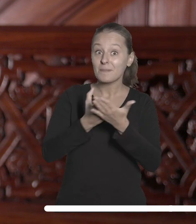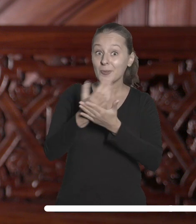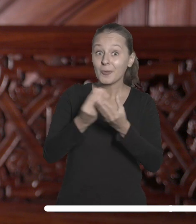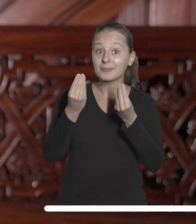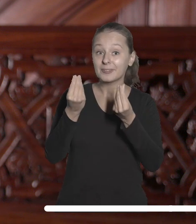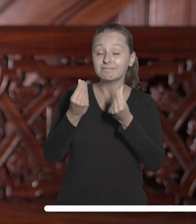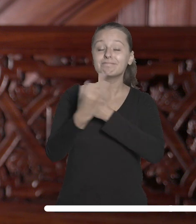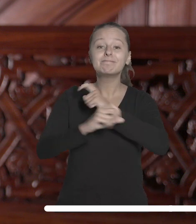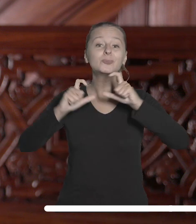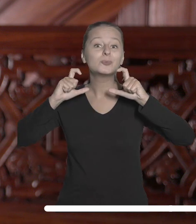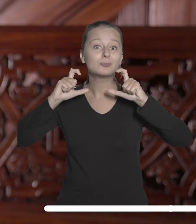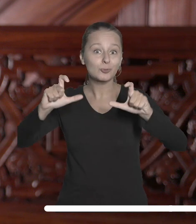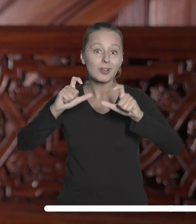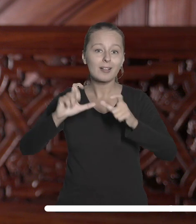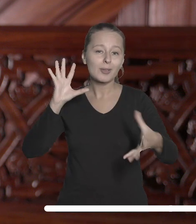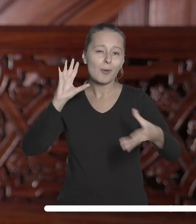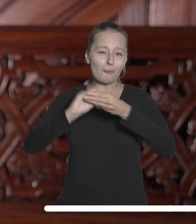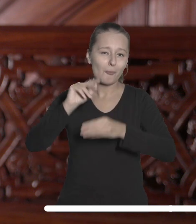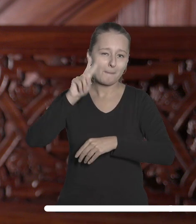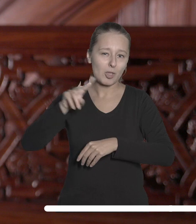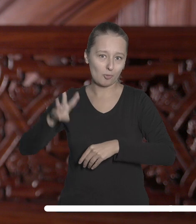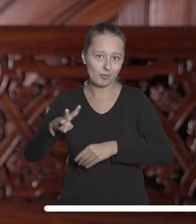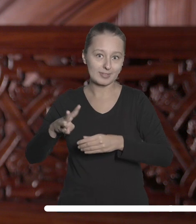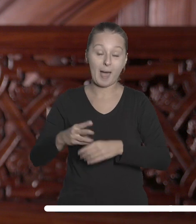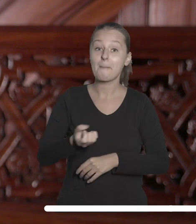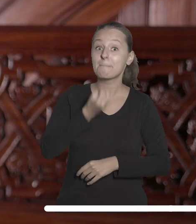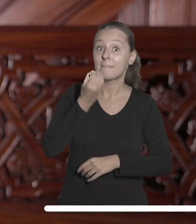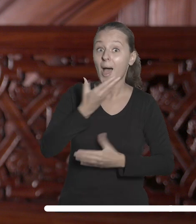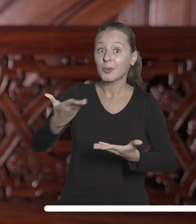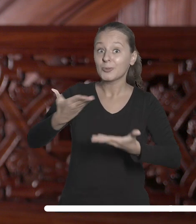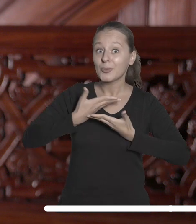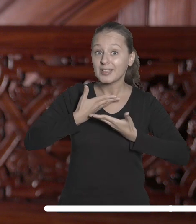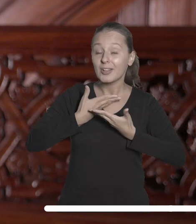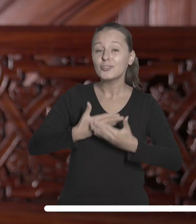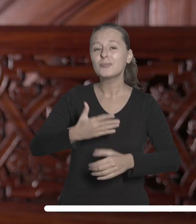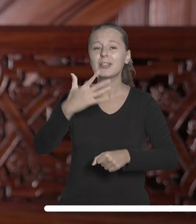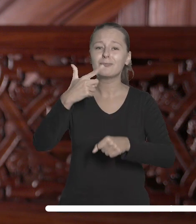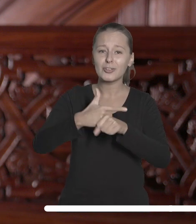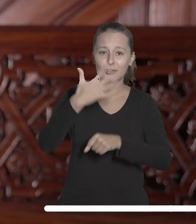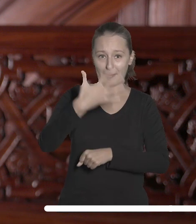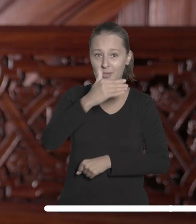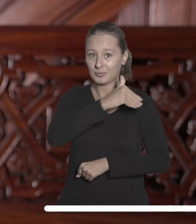uczelnię na tę inwestycję w ostatnich miesiącach. W maju otrzymaliśmy na ten cel 25 mln